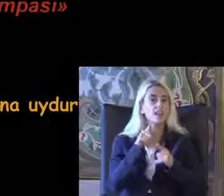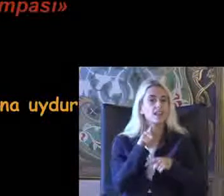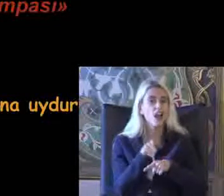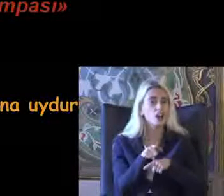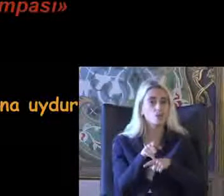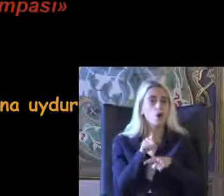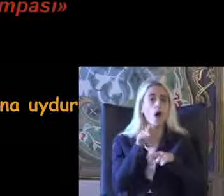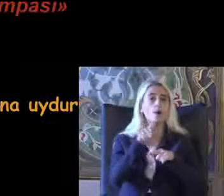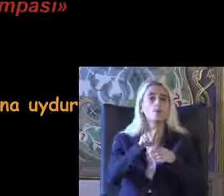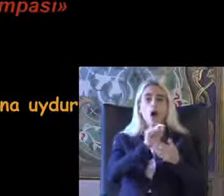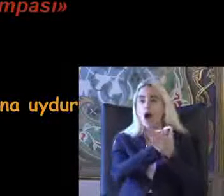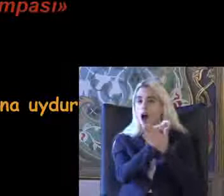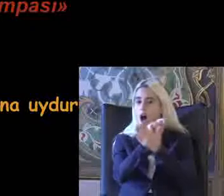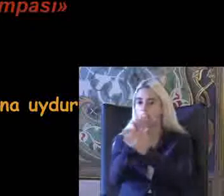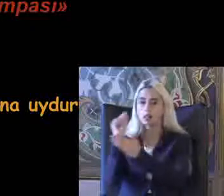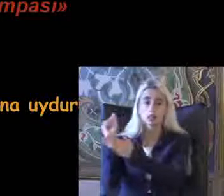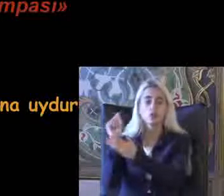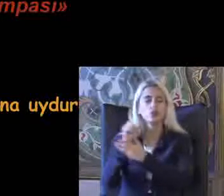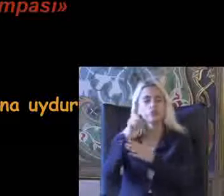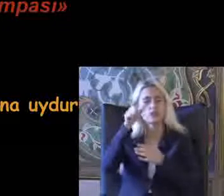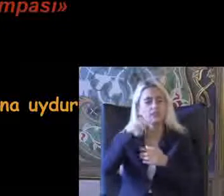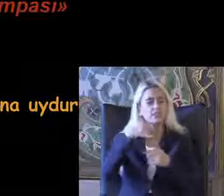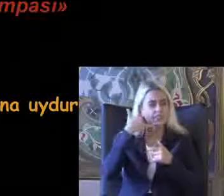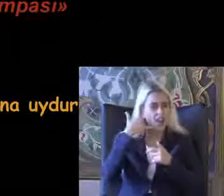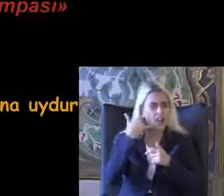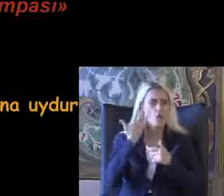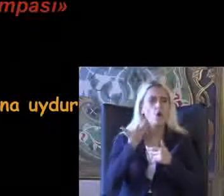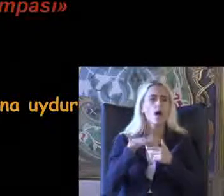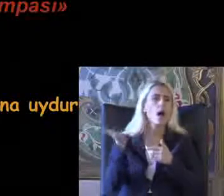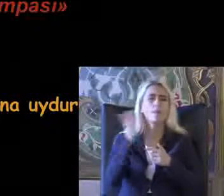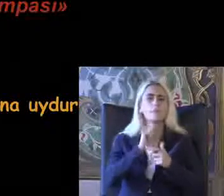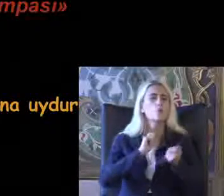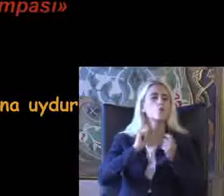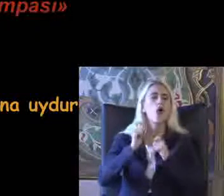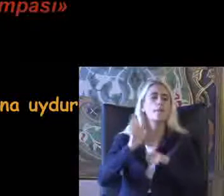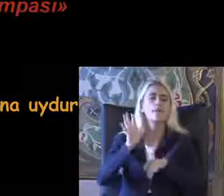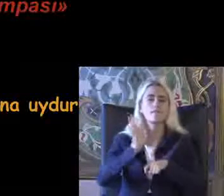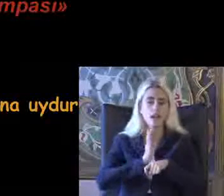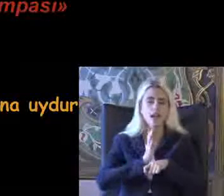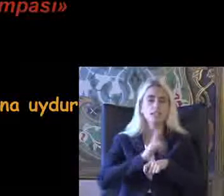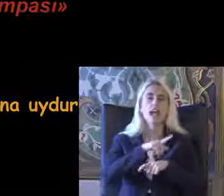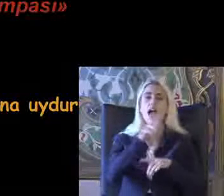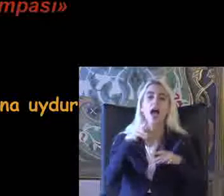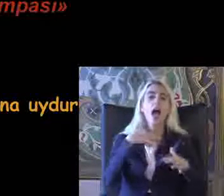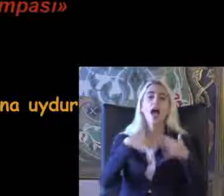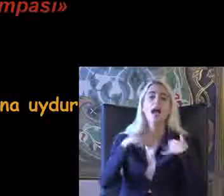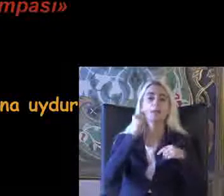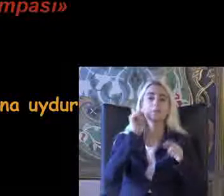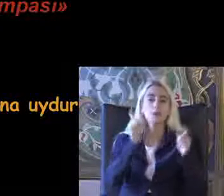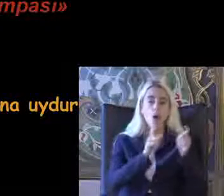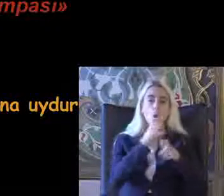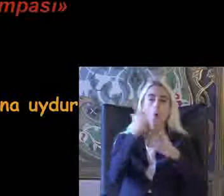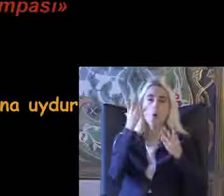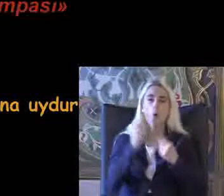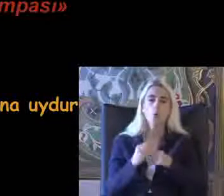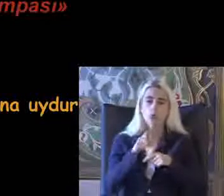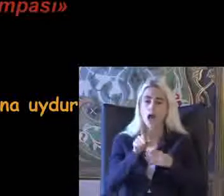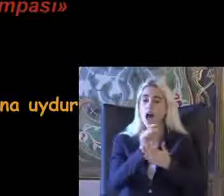Bunun altına çiziyor bütün telefonlarda Eğer buğulama varsa hiç bir engelli birey Engelli olduğunda altını çizmeden